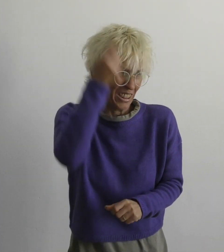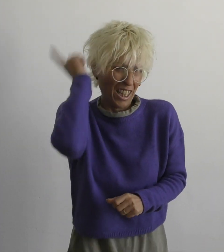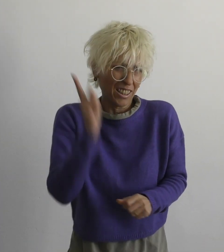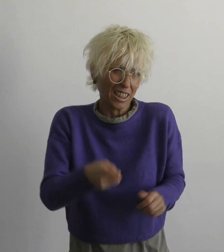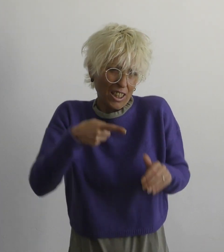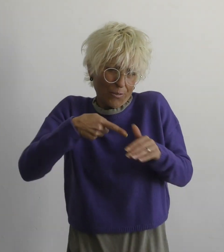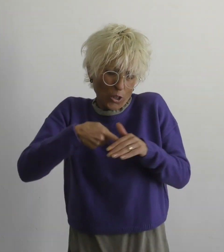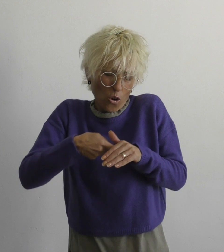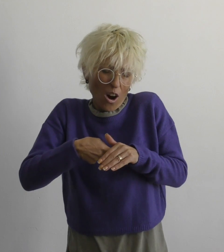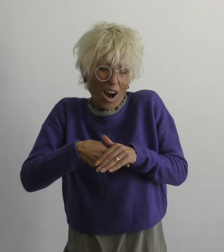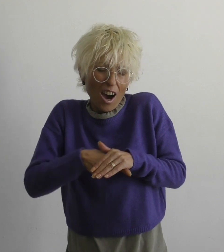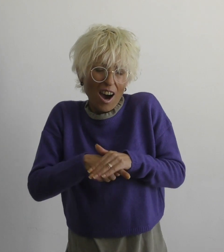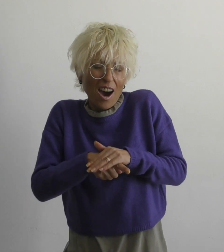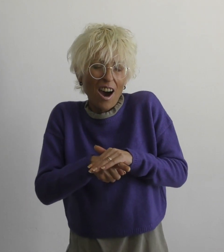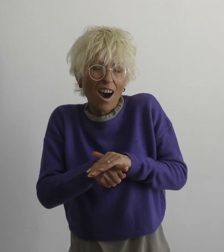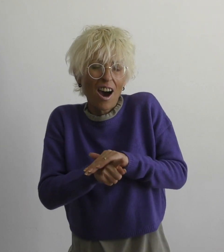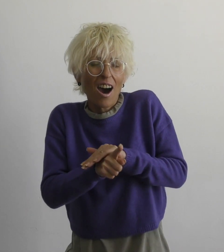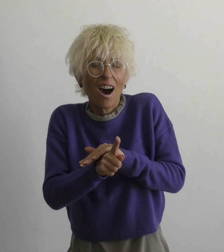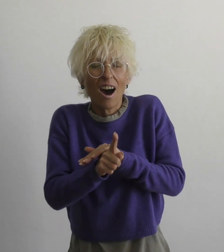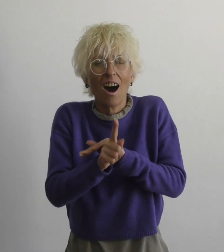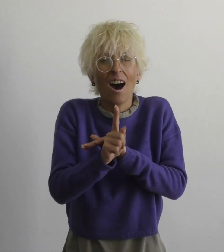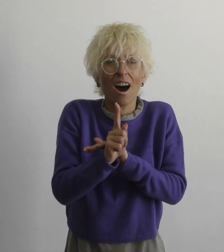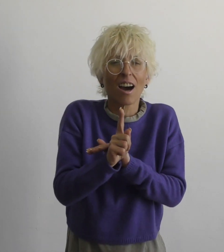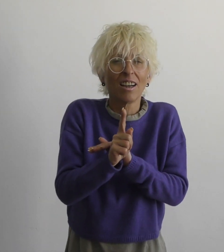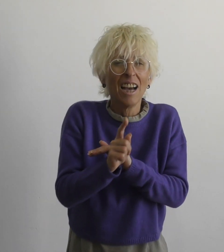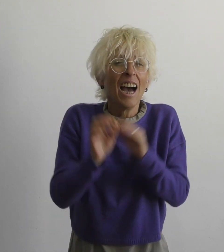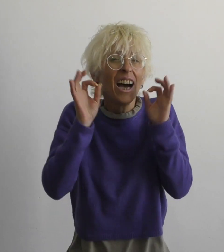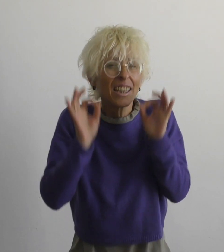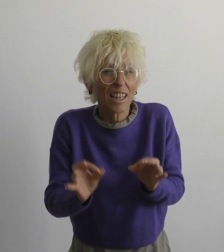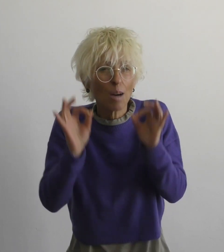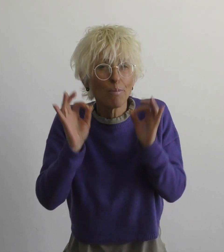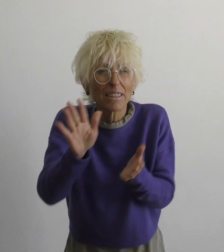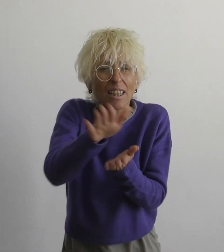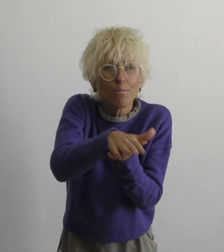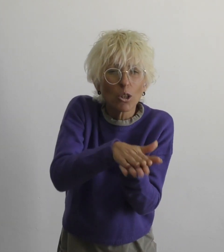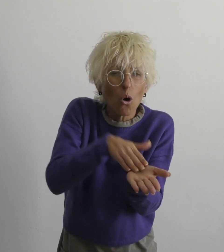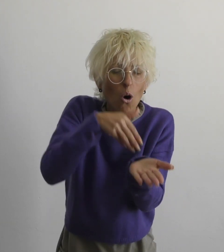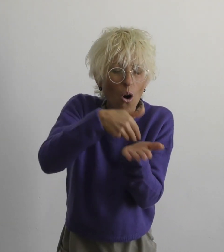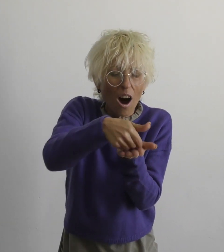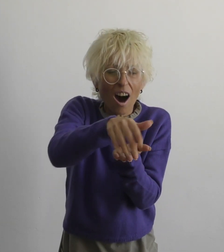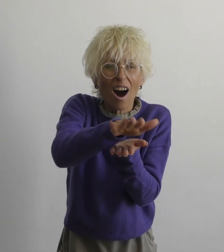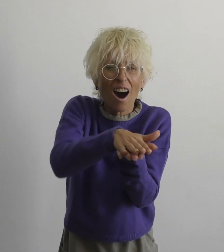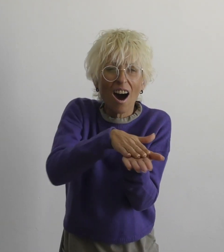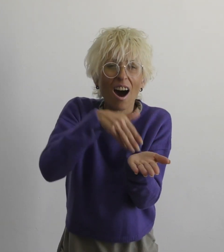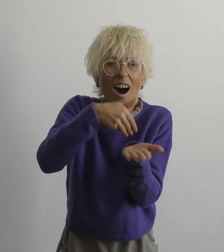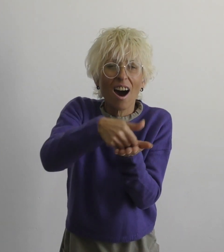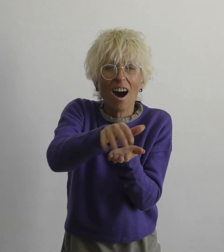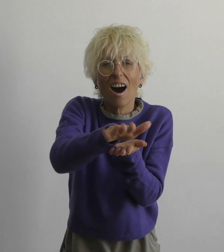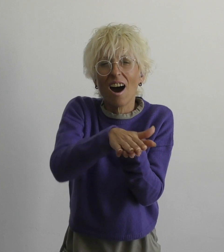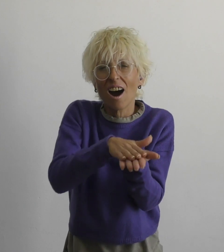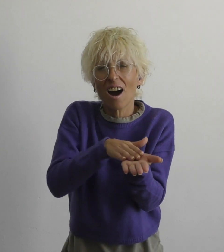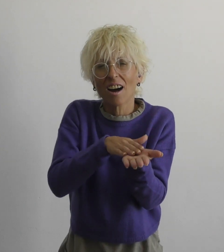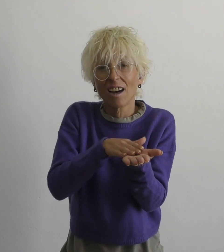нет необходимости бежать правду смазать